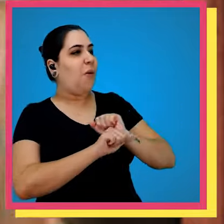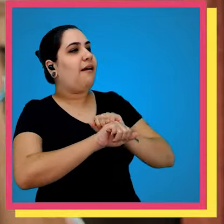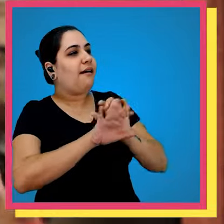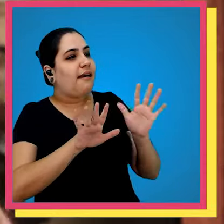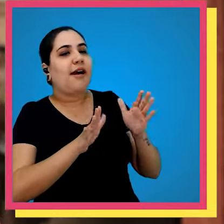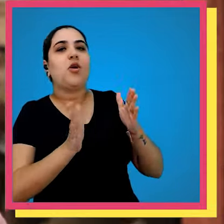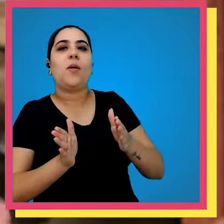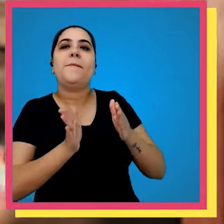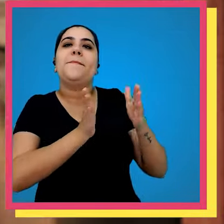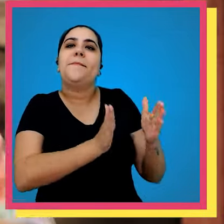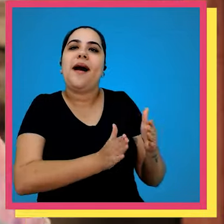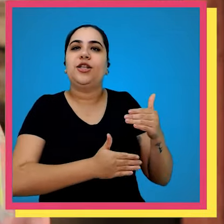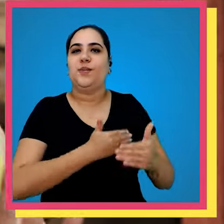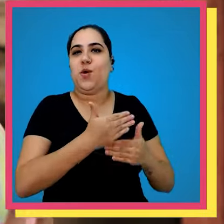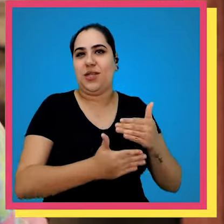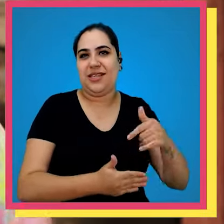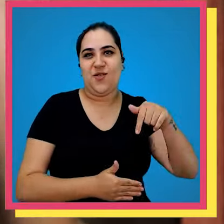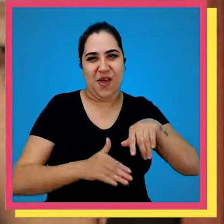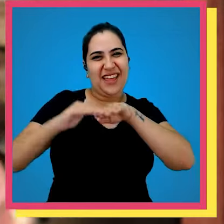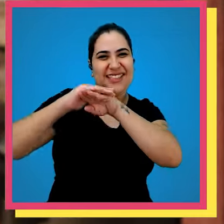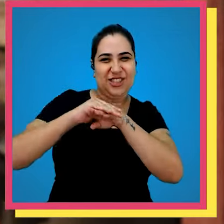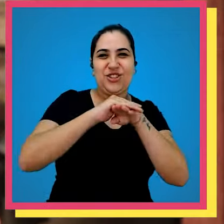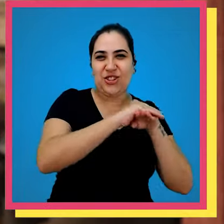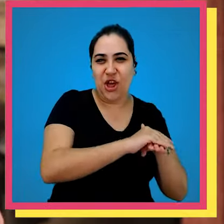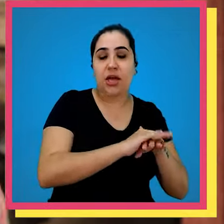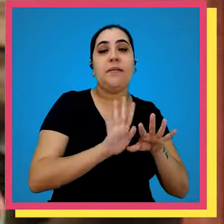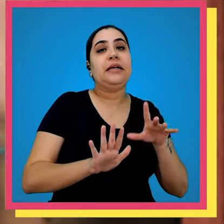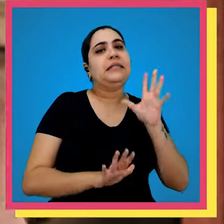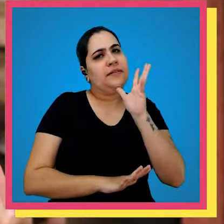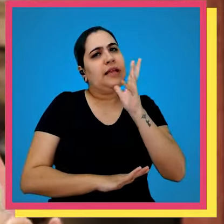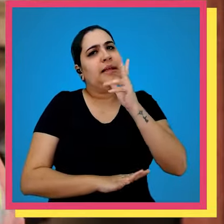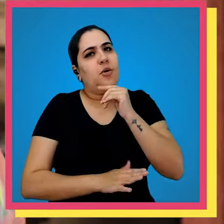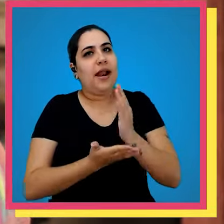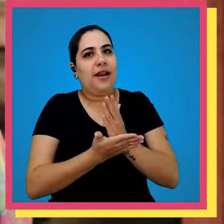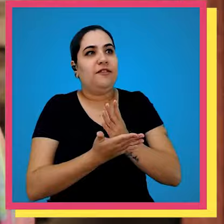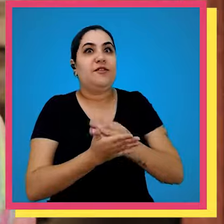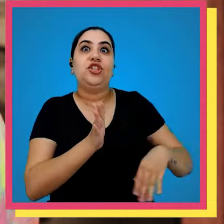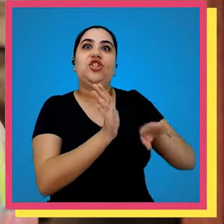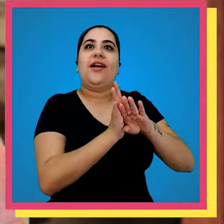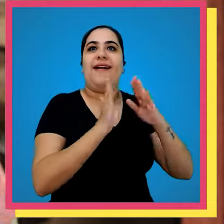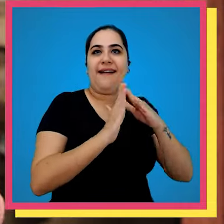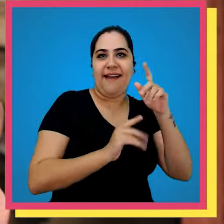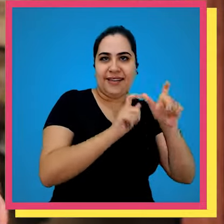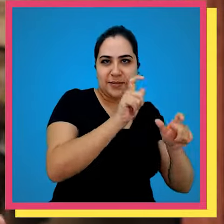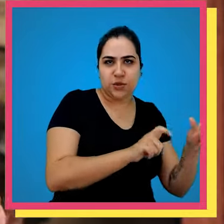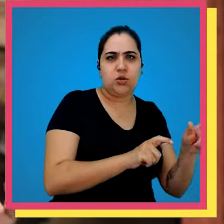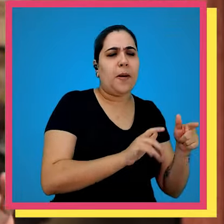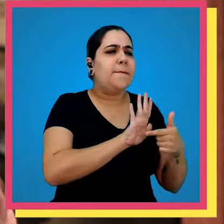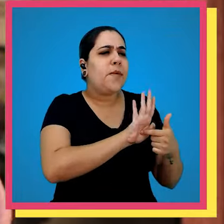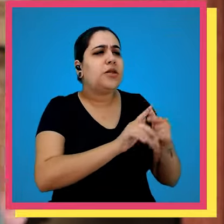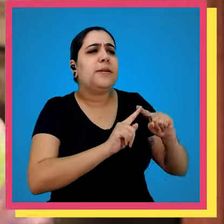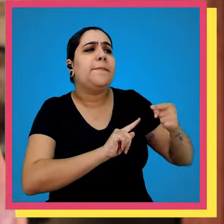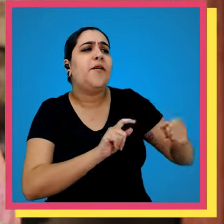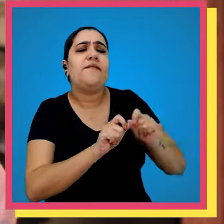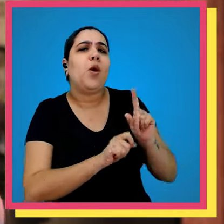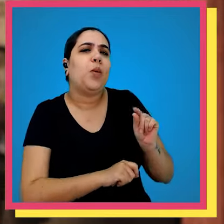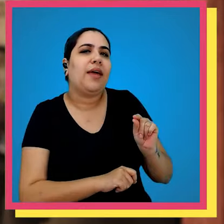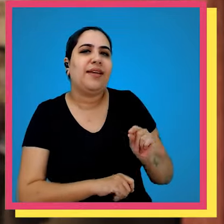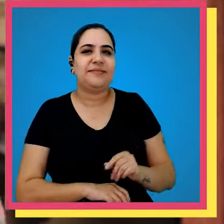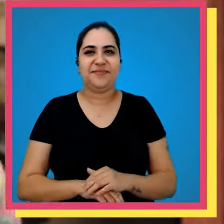Entendeu essa parte do processo aqui no estoque mas ainda vai demorar um pouquinho para os livros chegarem na casa das pessoas né Você pode me mostrar o próximo passo